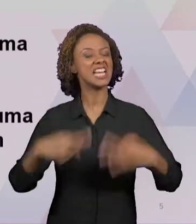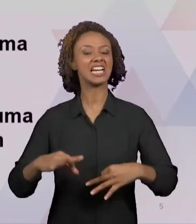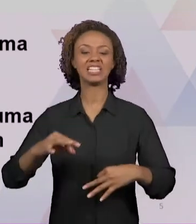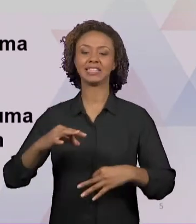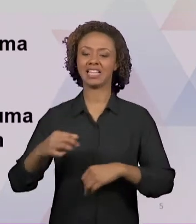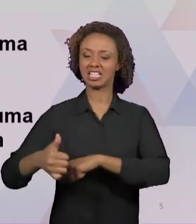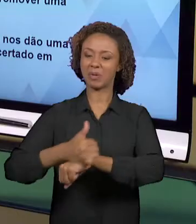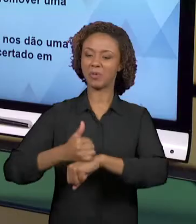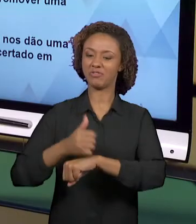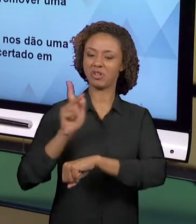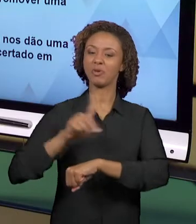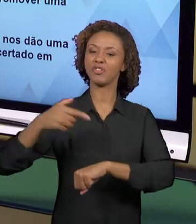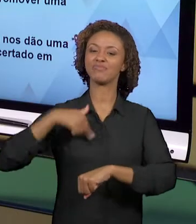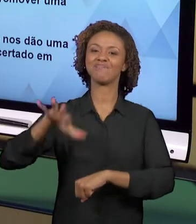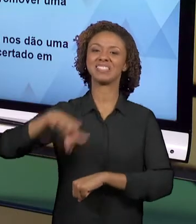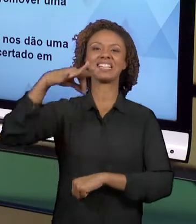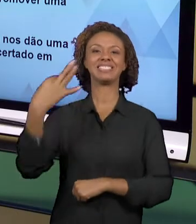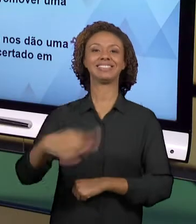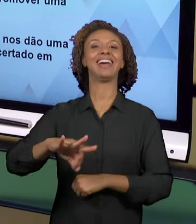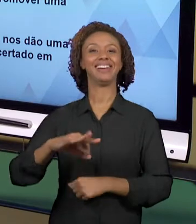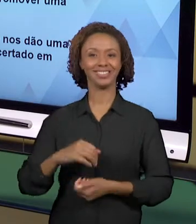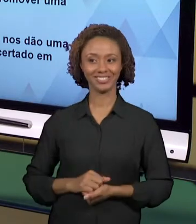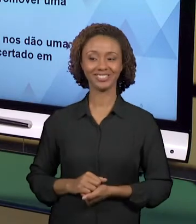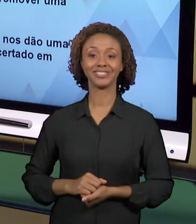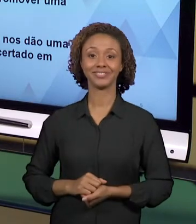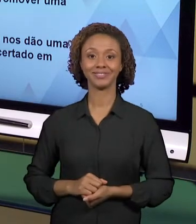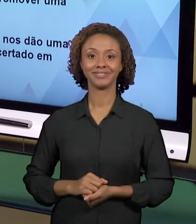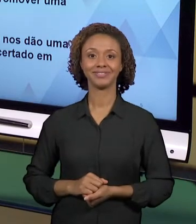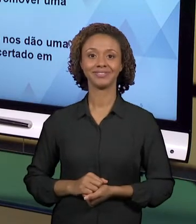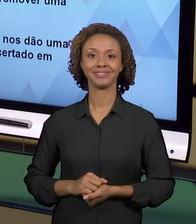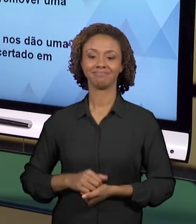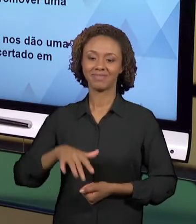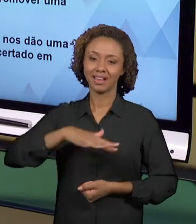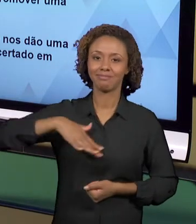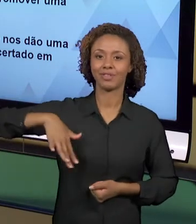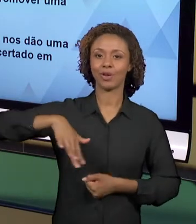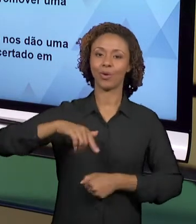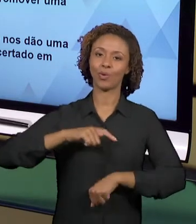ACERTADO NO MAGISTÉRIO. E NÃO SÃO TANTAS AS